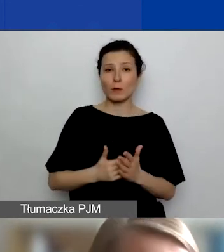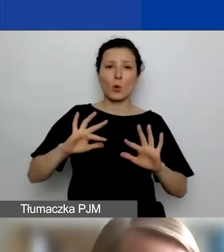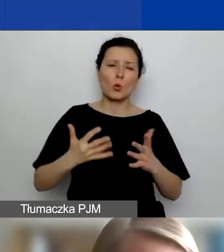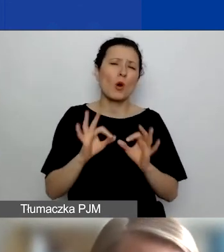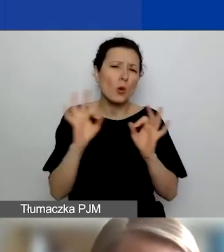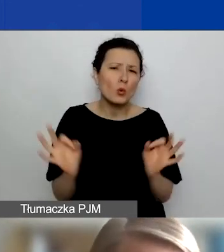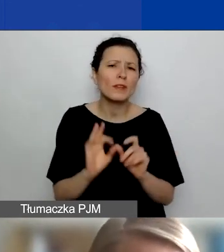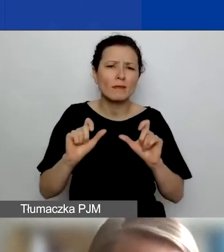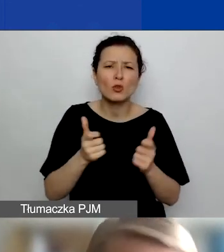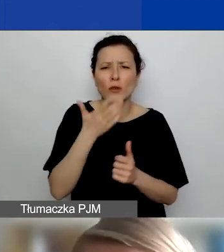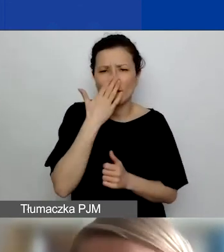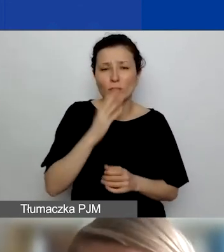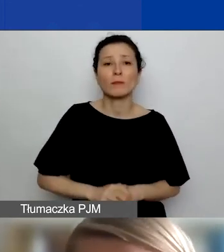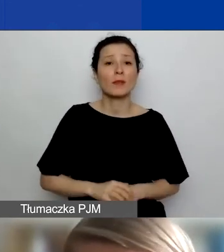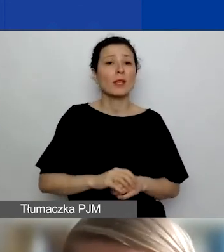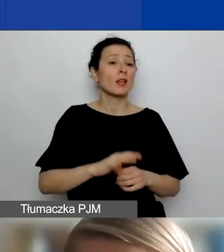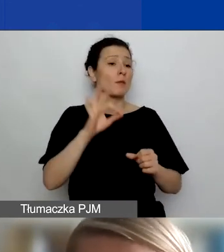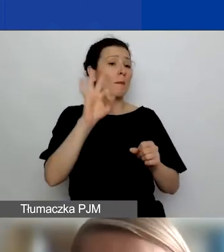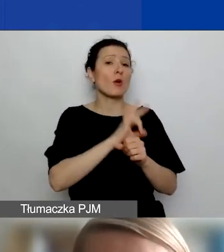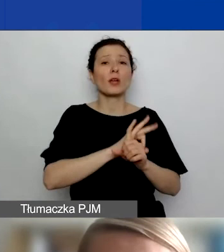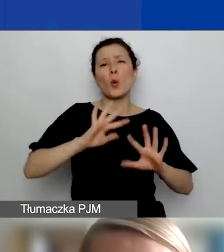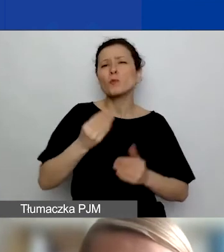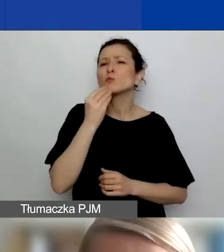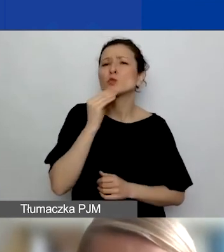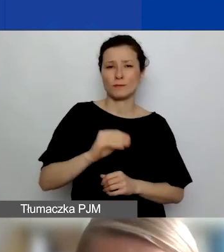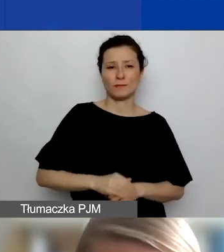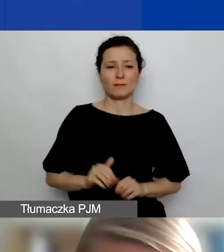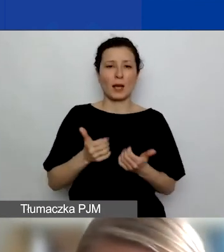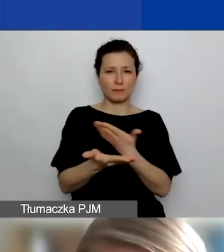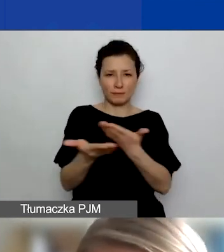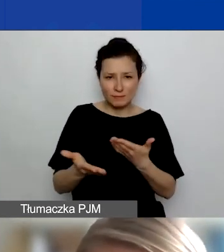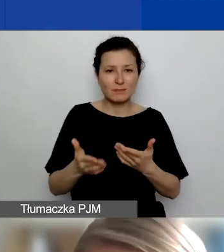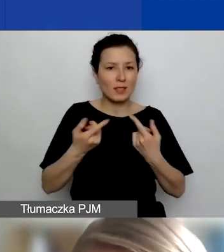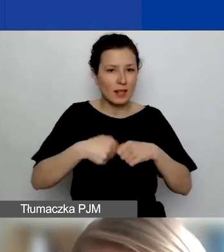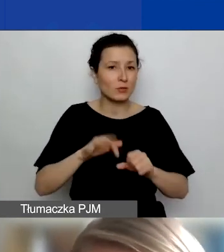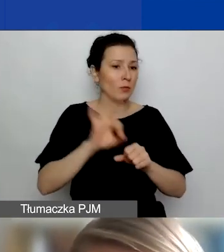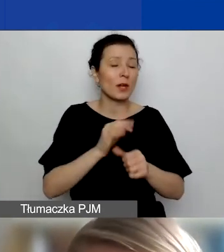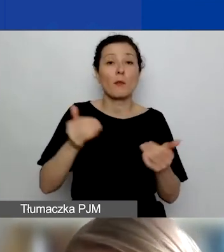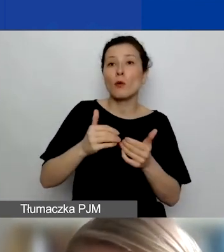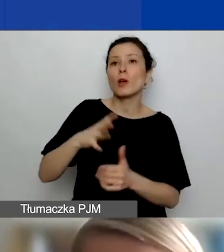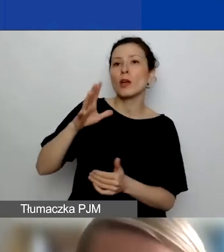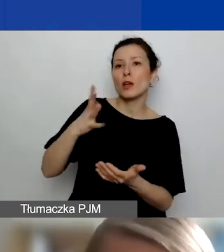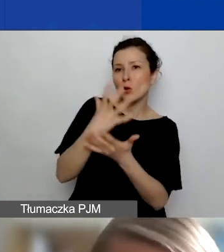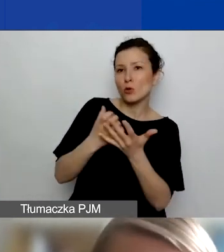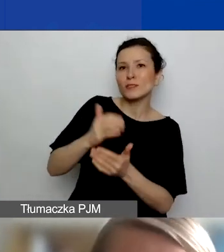żeby te projekty były możliwie jak najlepsze, żebyście realizując je, mogli wykorzystywać wiedzę, ekspertyzę, doświadczenie